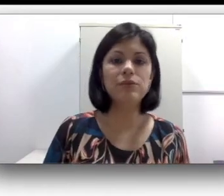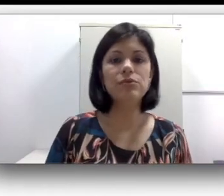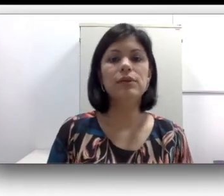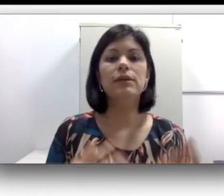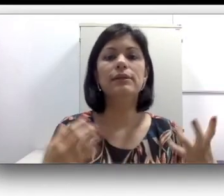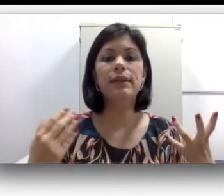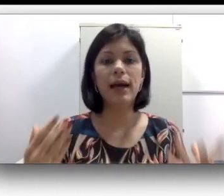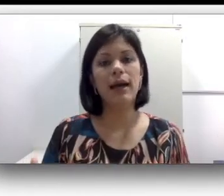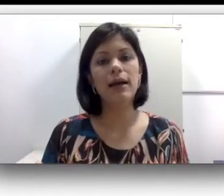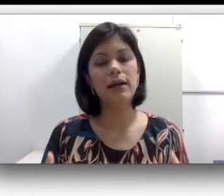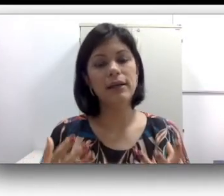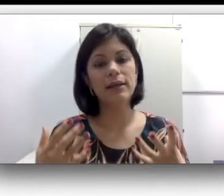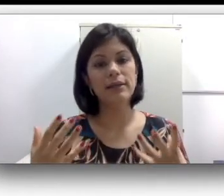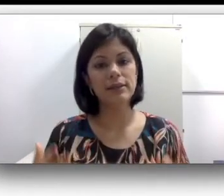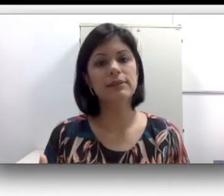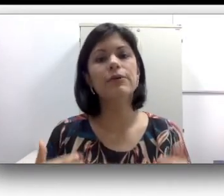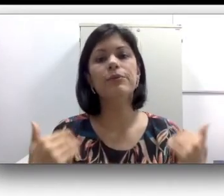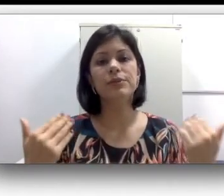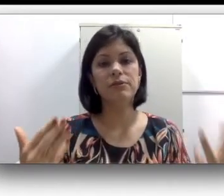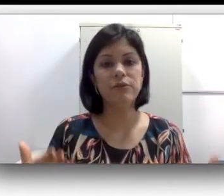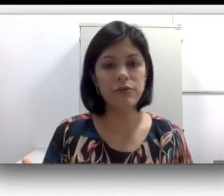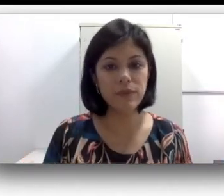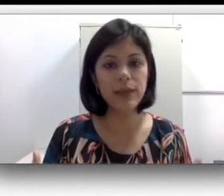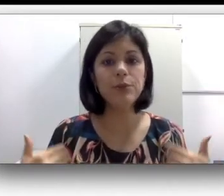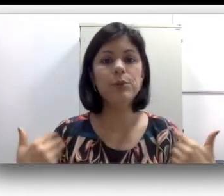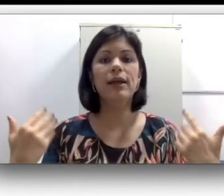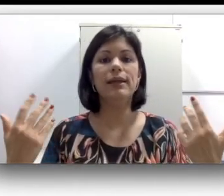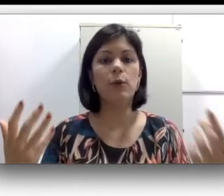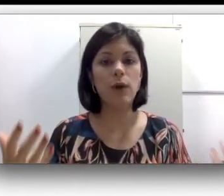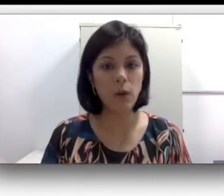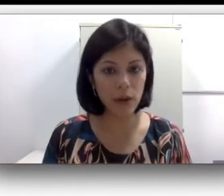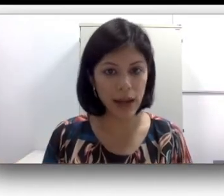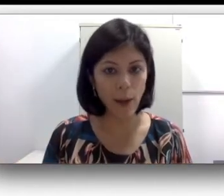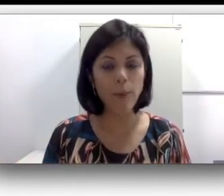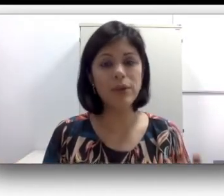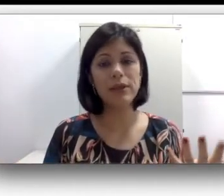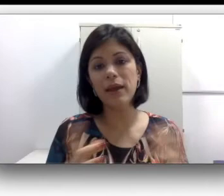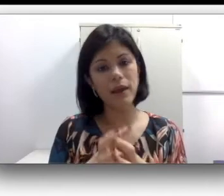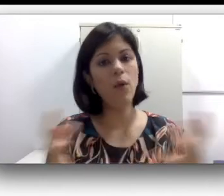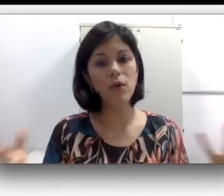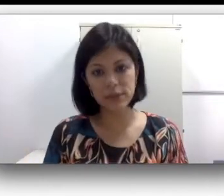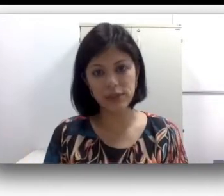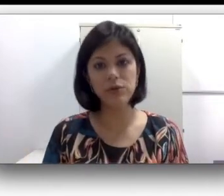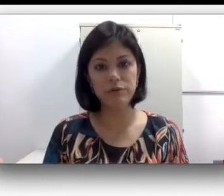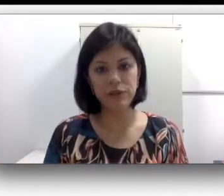da inclinação para o desenvolvimento da língua oral porque eu consigo ouvir, é só